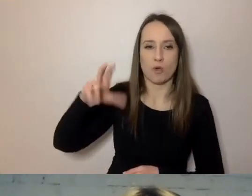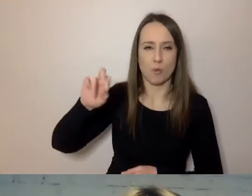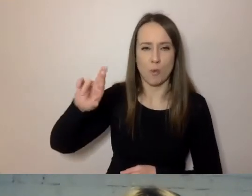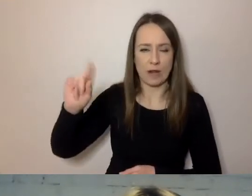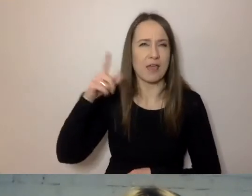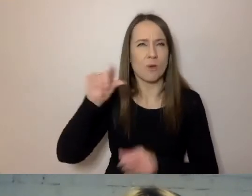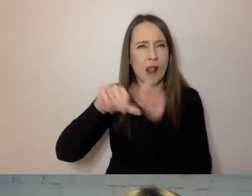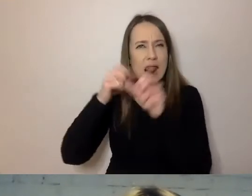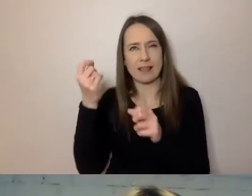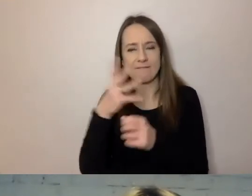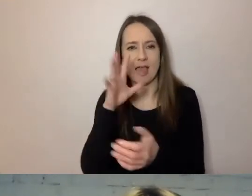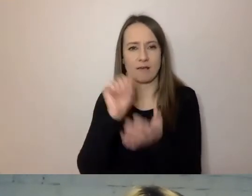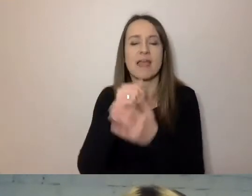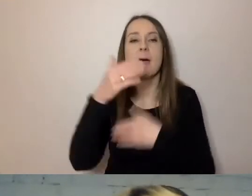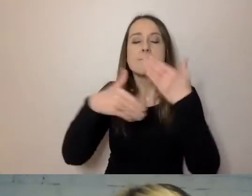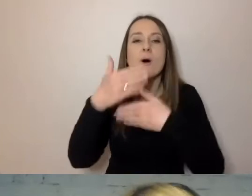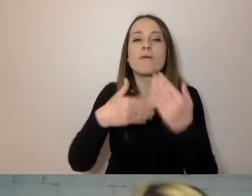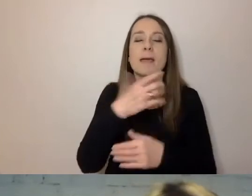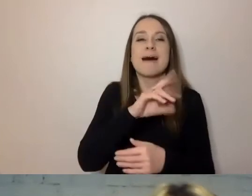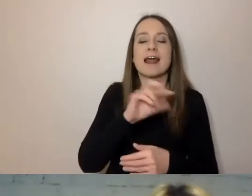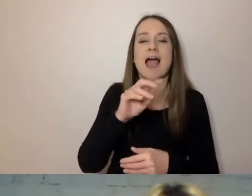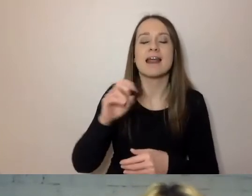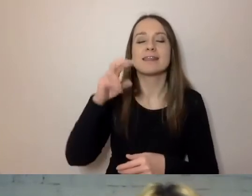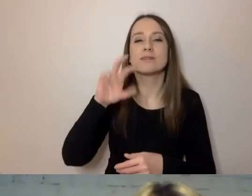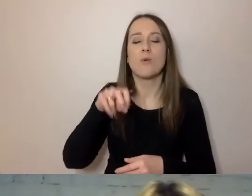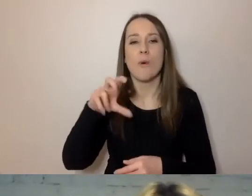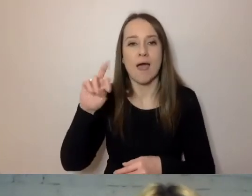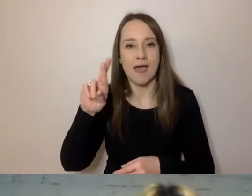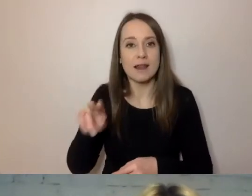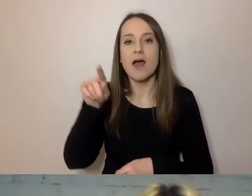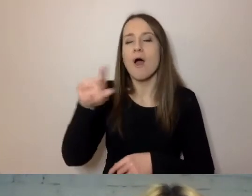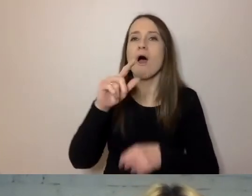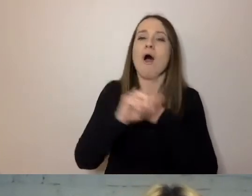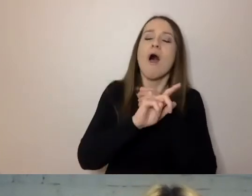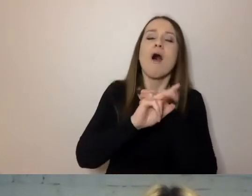A gdy Margaret Thatcher w latach 70. i 80. rządziła,